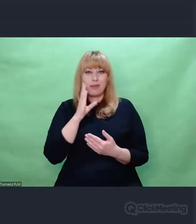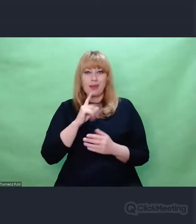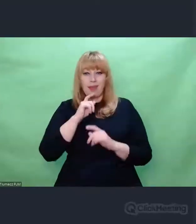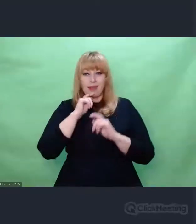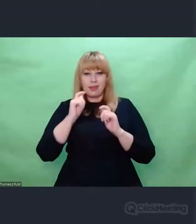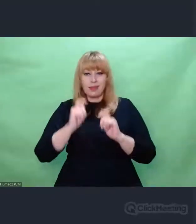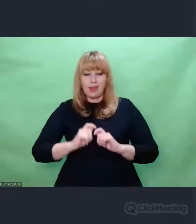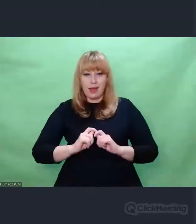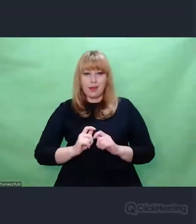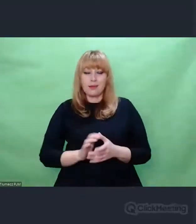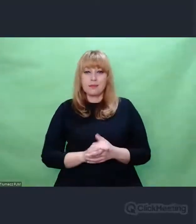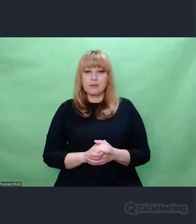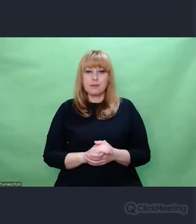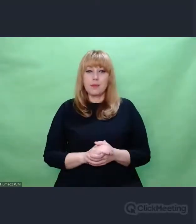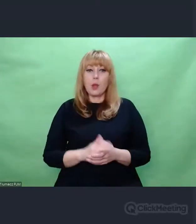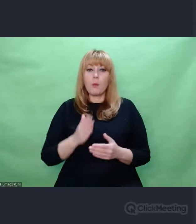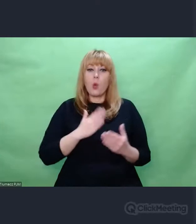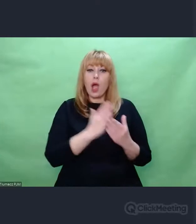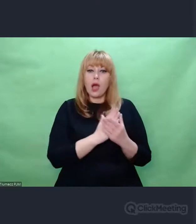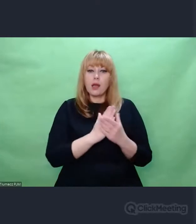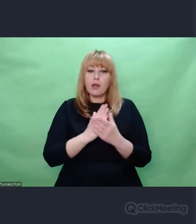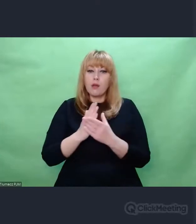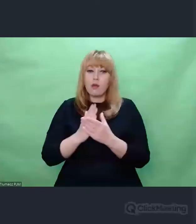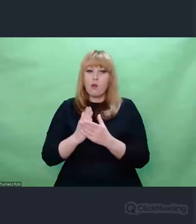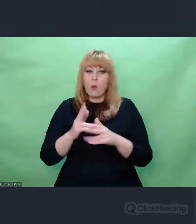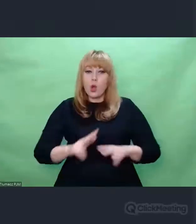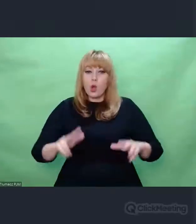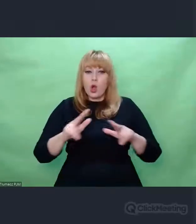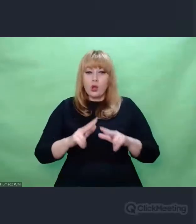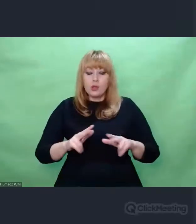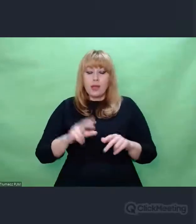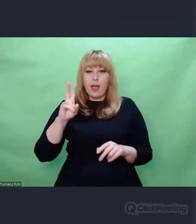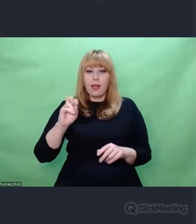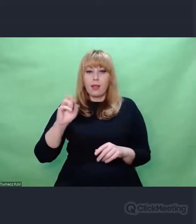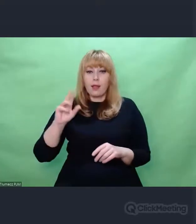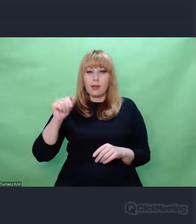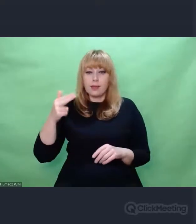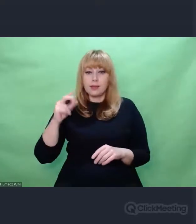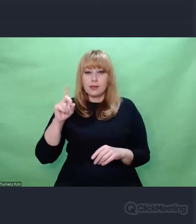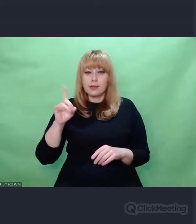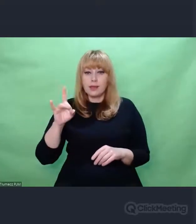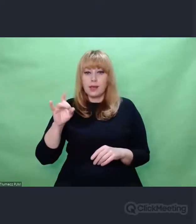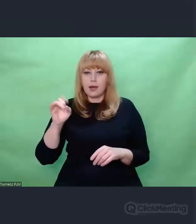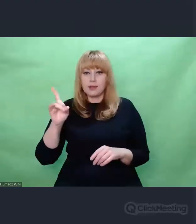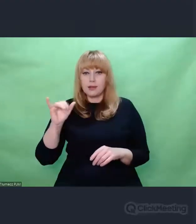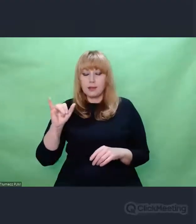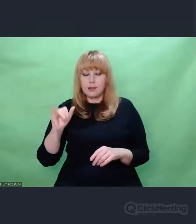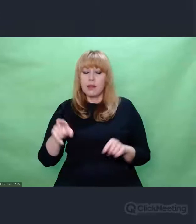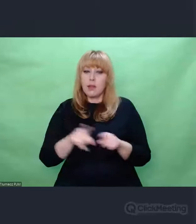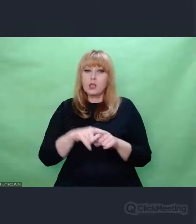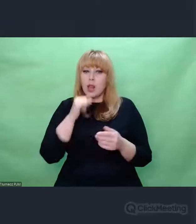Archiwum rodzinne fotografii Henryka Zygalskiego. Ale nie tylko fotografii, tam były również listy,